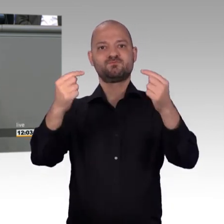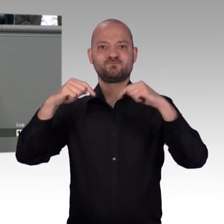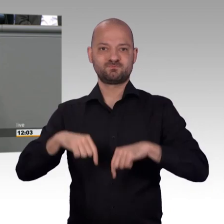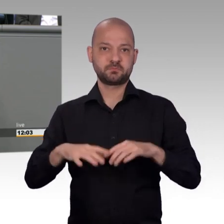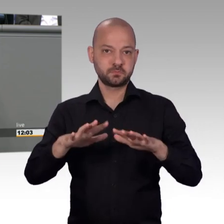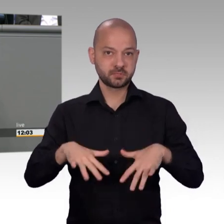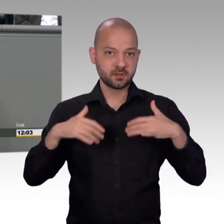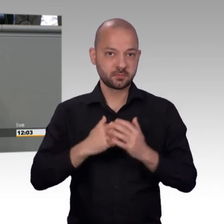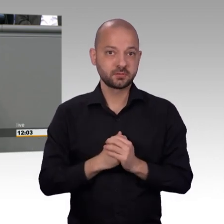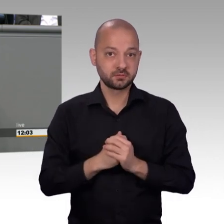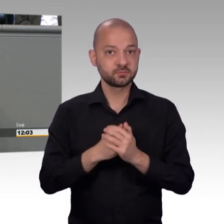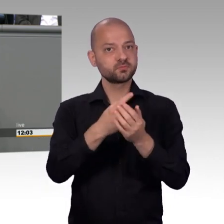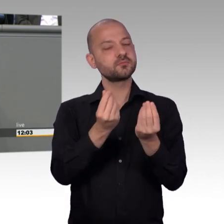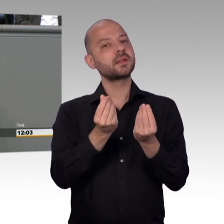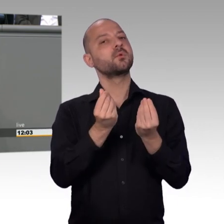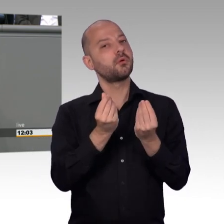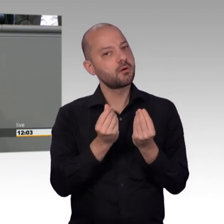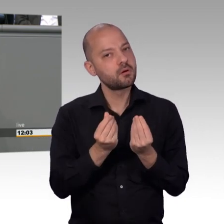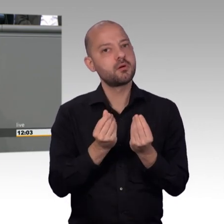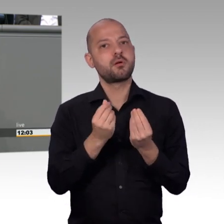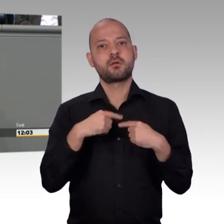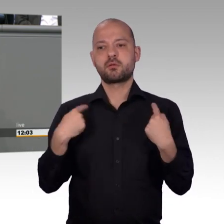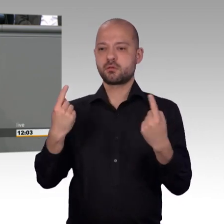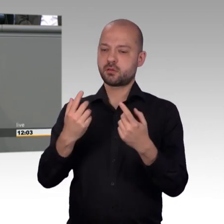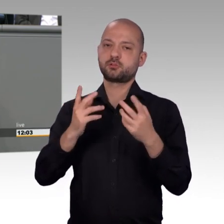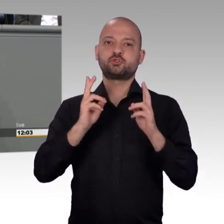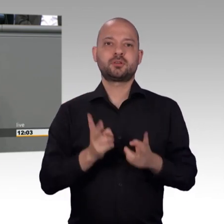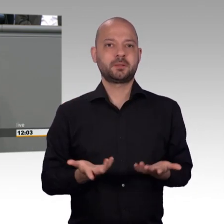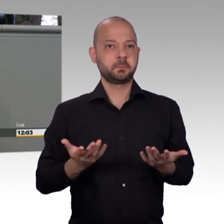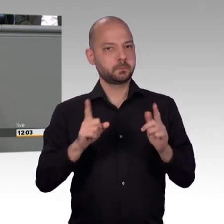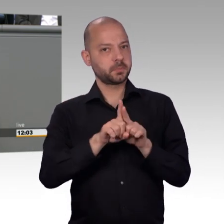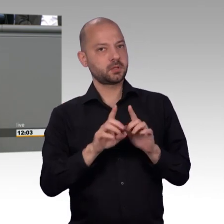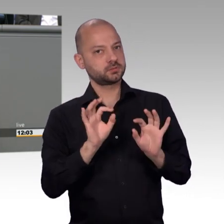Das war das Drama um die Heimkinder in den 50er bis 70er Jahren.